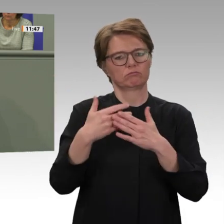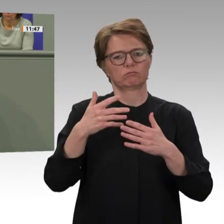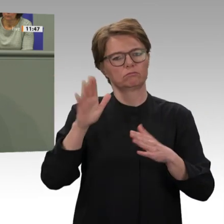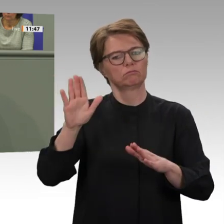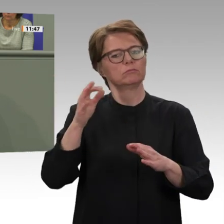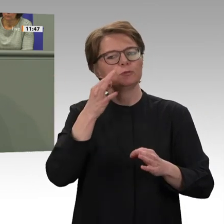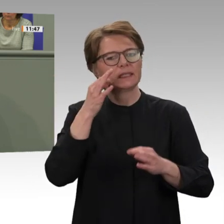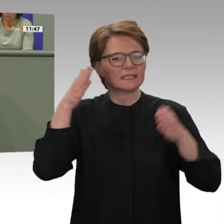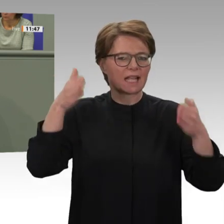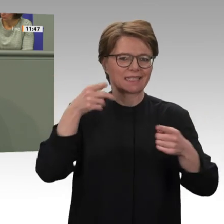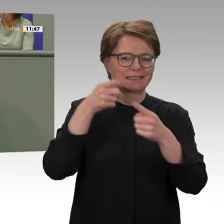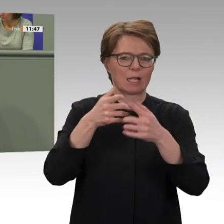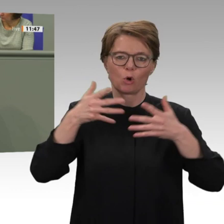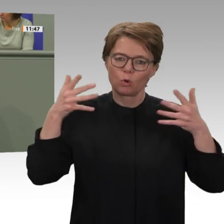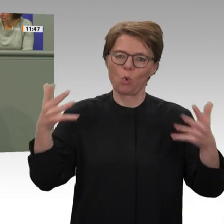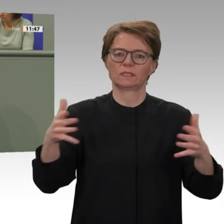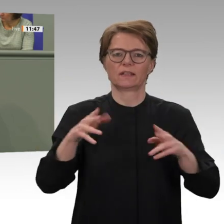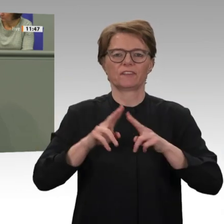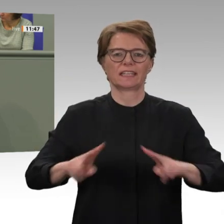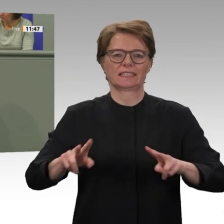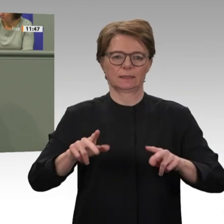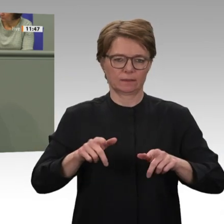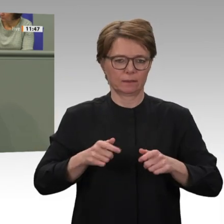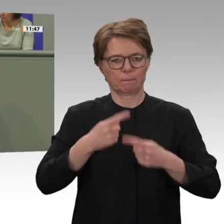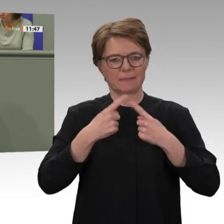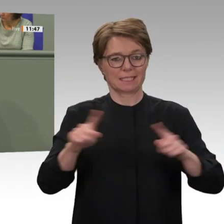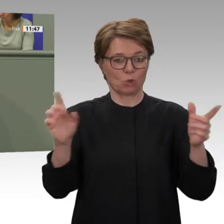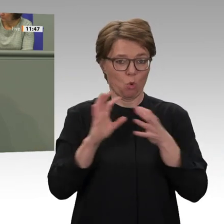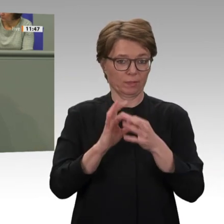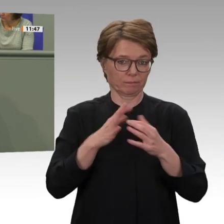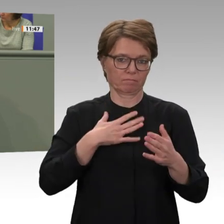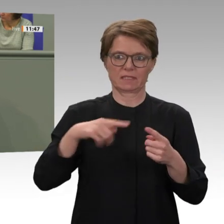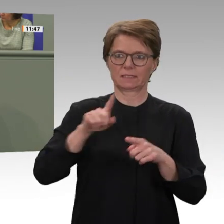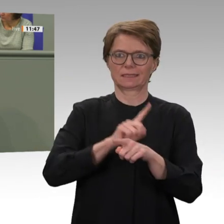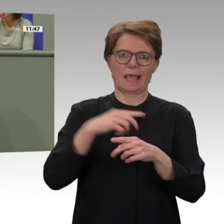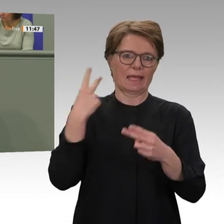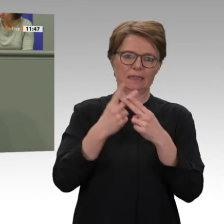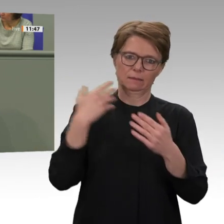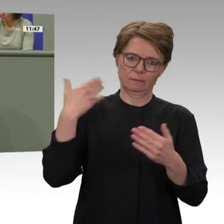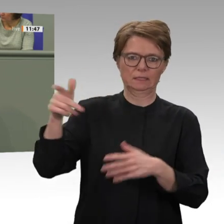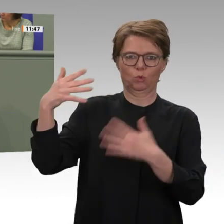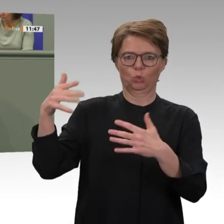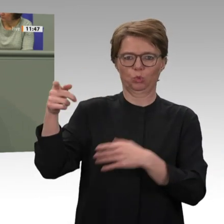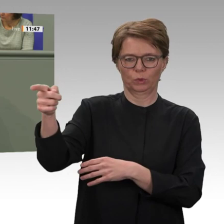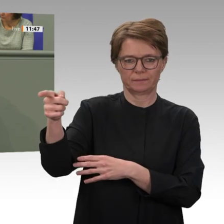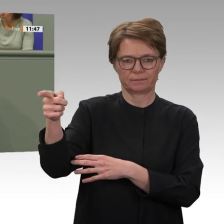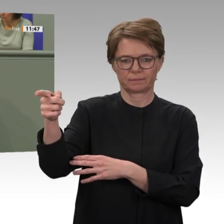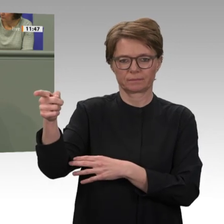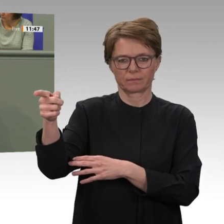inzwischen erheblich reduziert; das wurde hier auch schon gesagt. Es sind insgesamt weniger als 5 000 Blauhelmsoldaten dort. Und wir planen einen Ausstieg aus